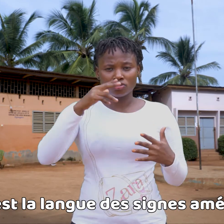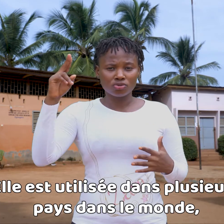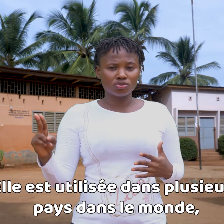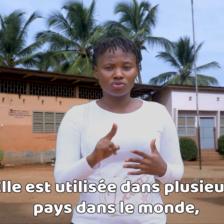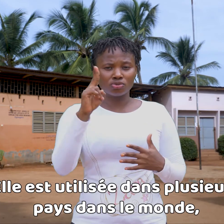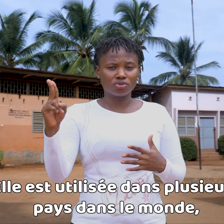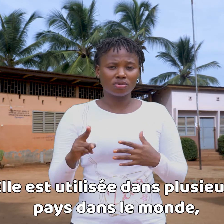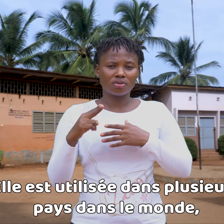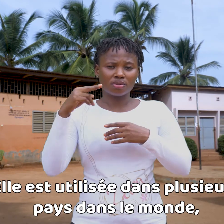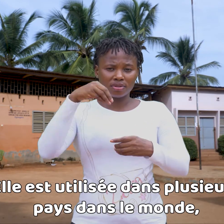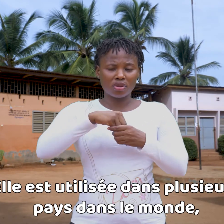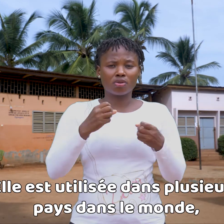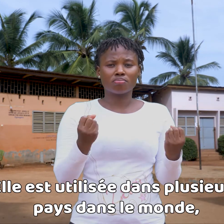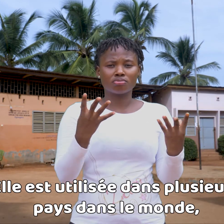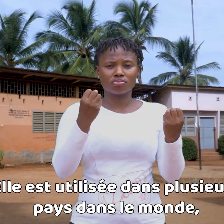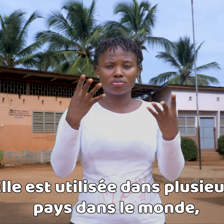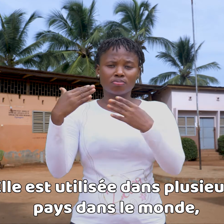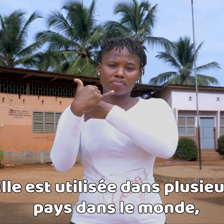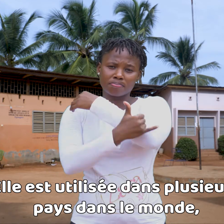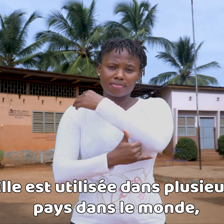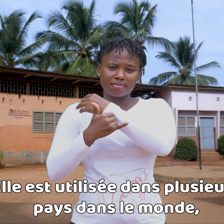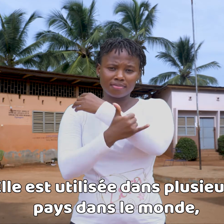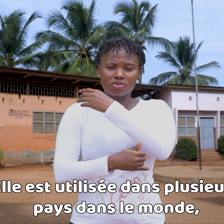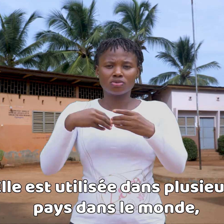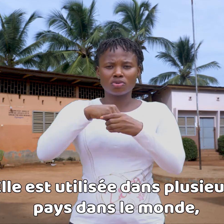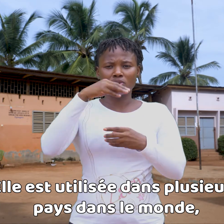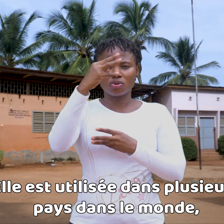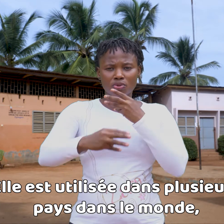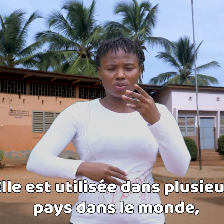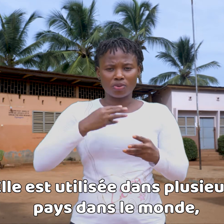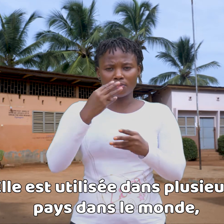Se utiliza en varios países en el mundo,